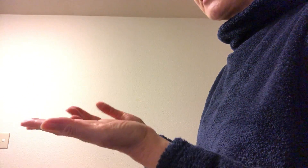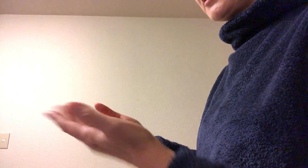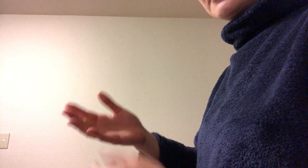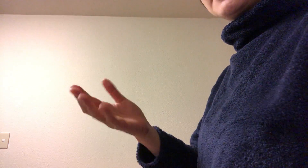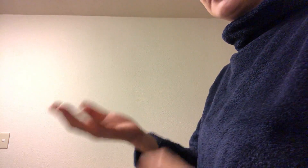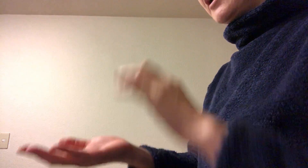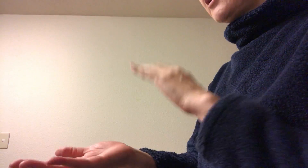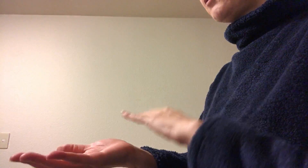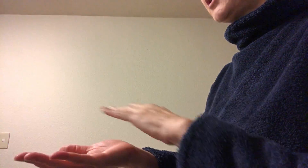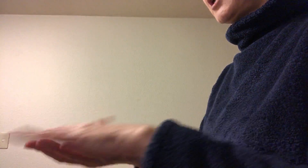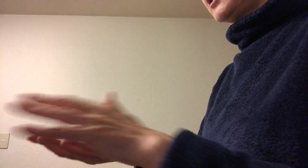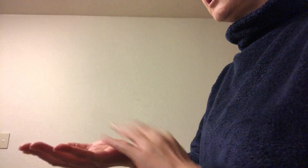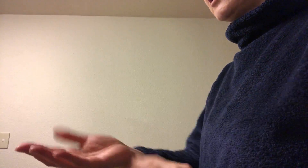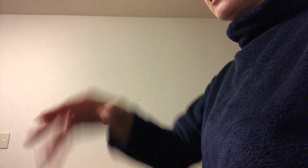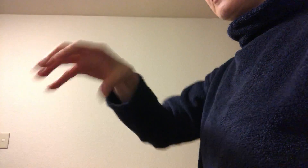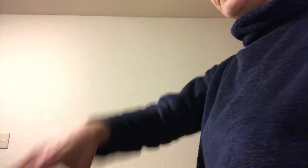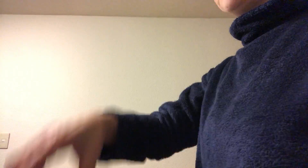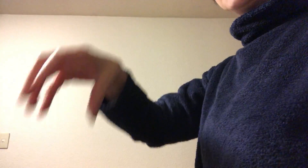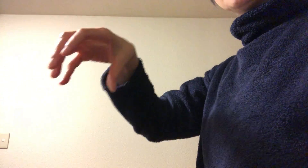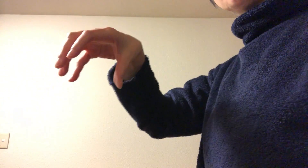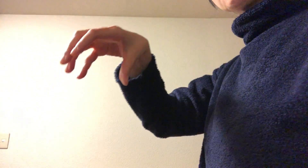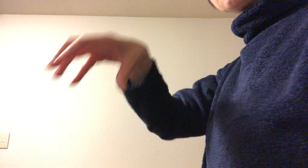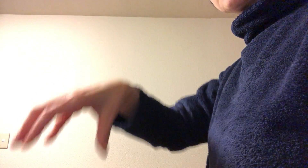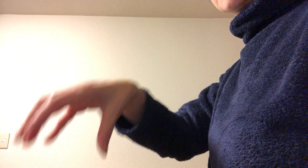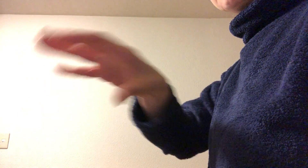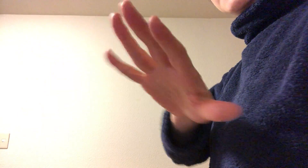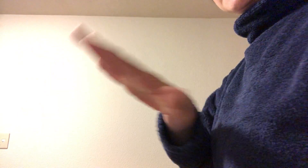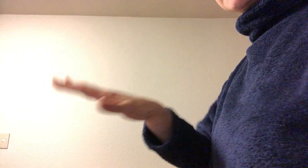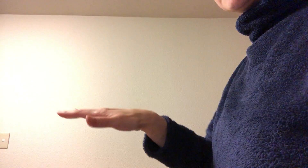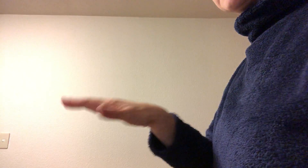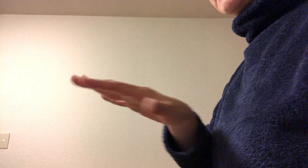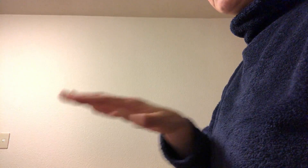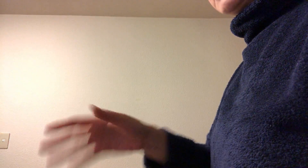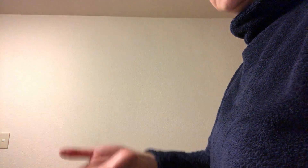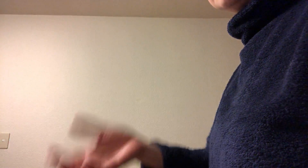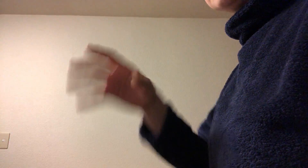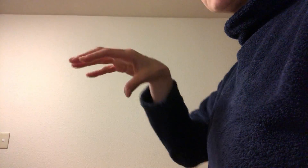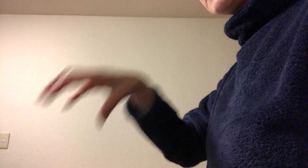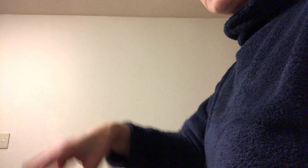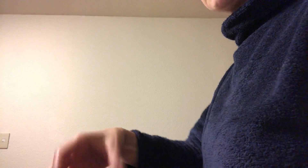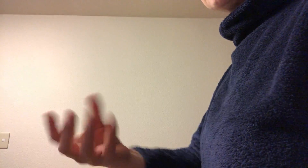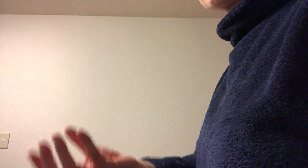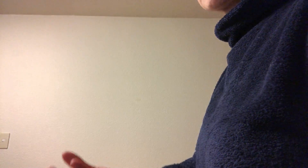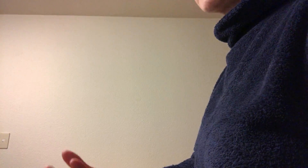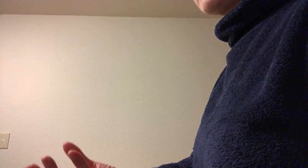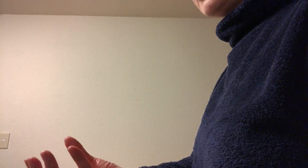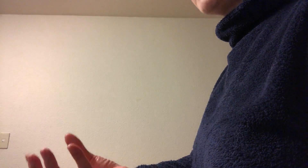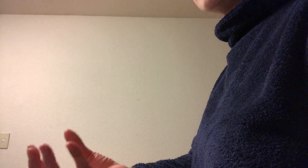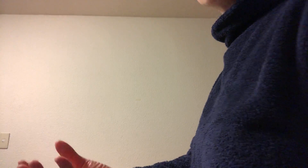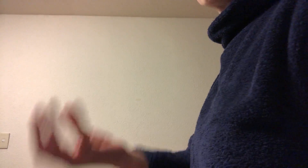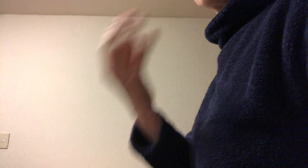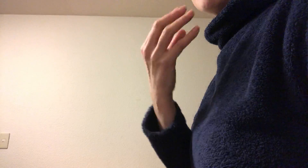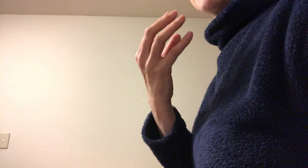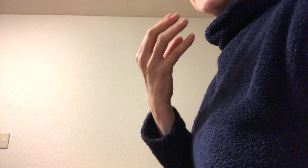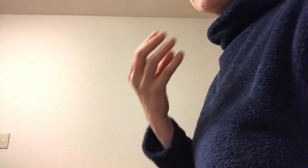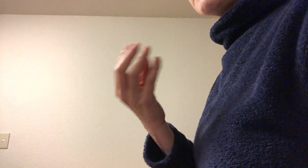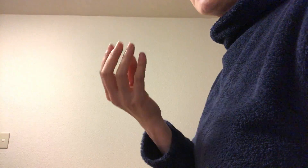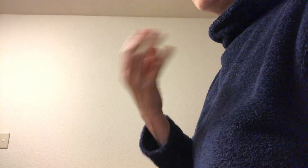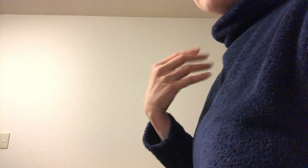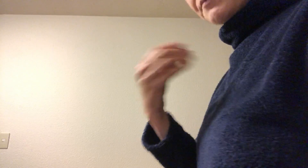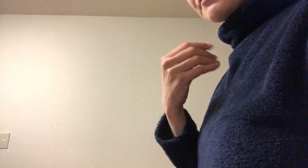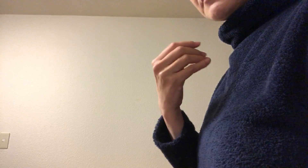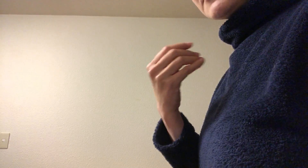だって手のひらでものに触れたりするし 手のひらを使ってものを食べたりとか